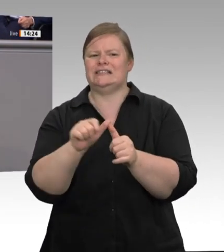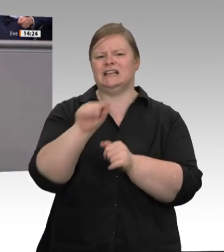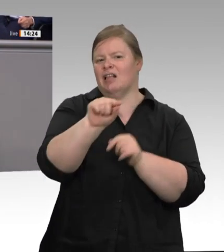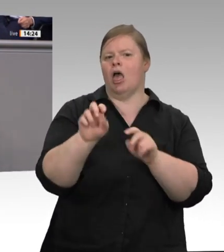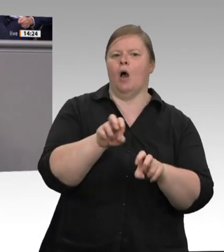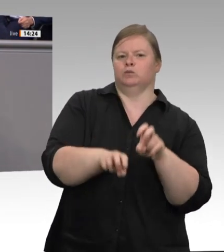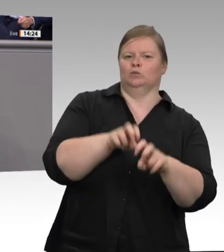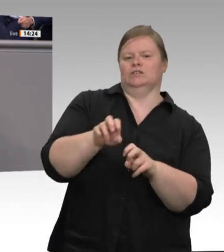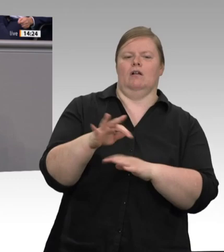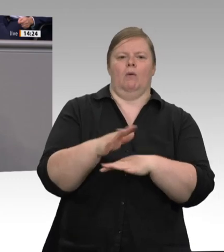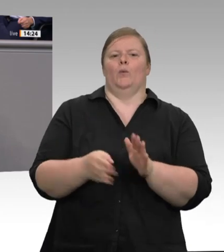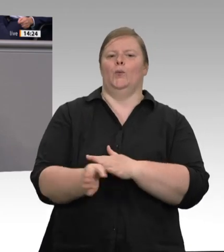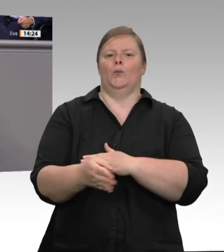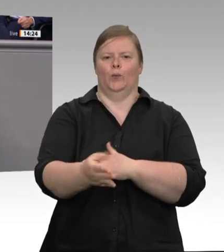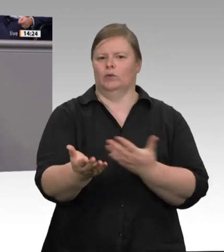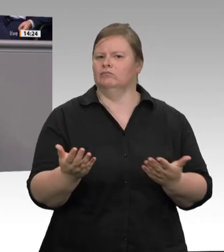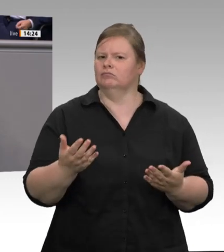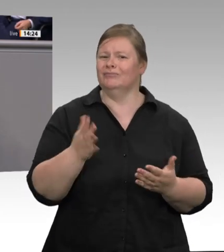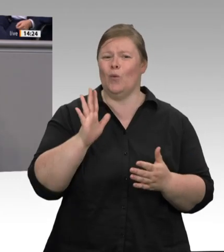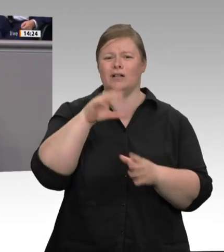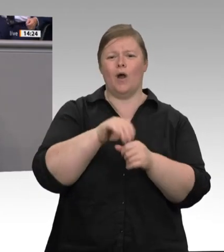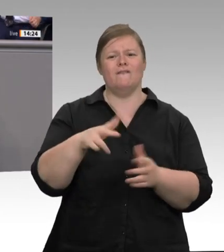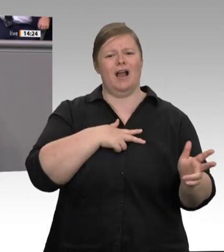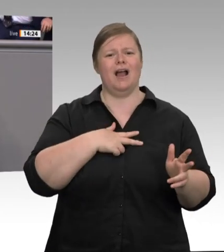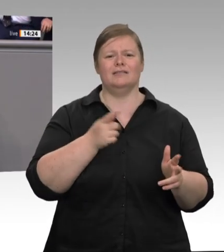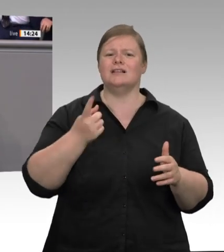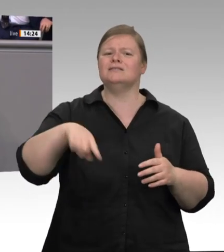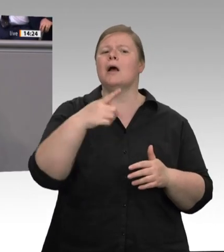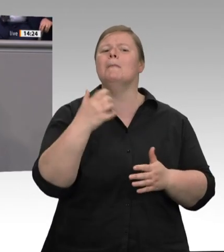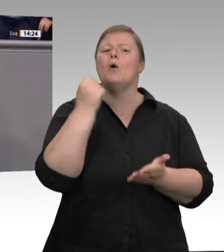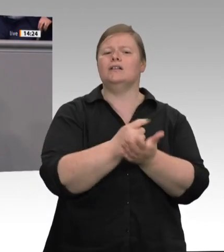Sie auch. Aber abgesehen davon, dass der Staat seiner Verantwortung eben auch nicht